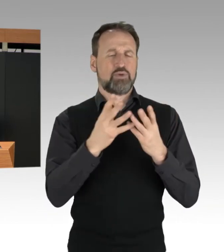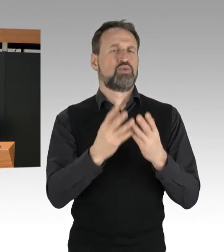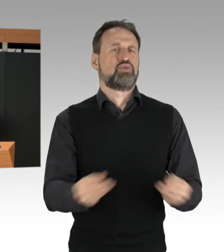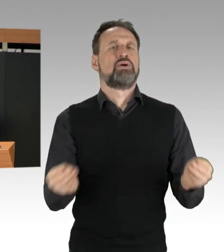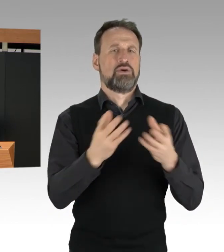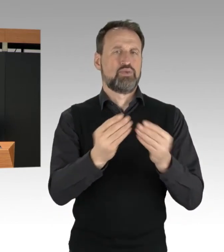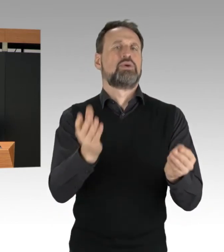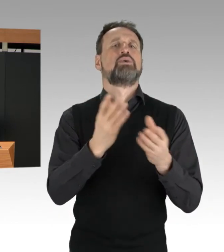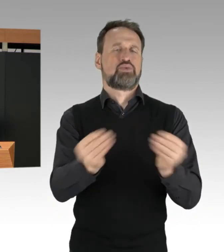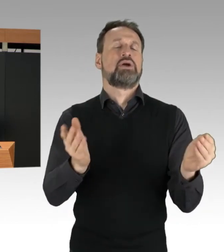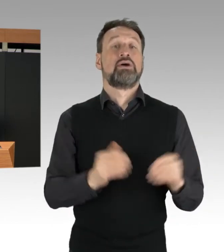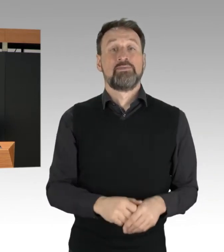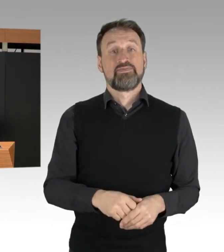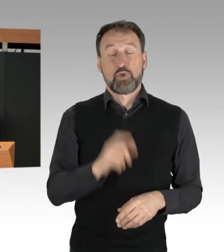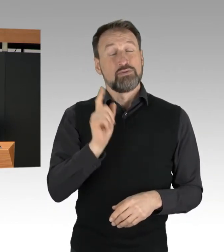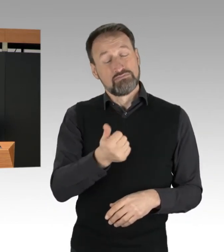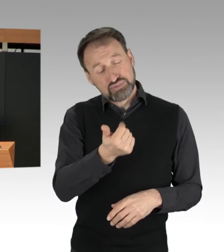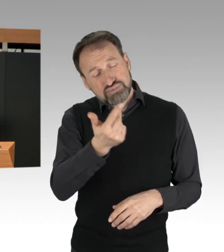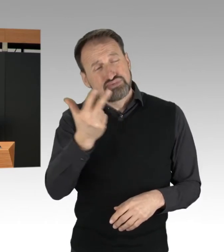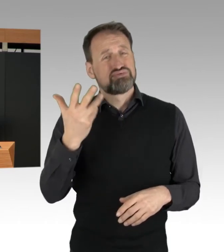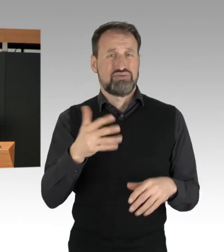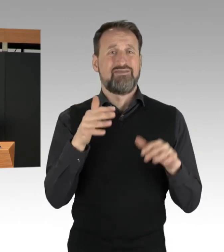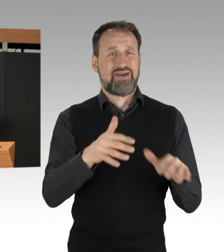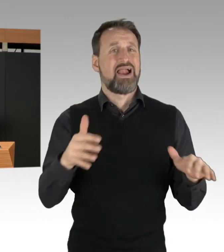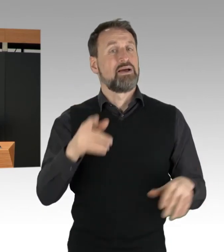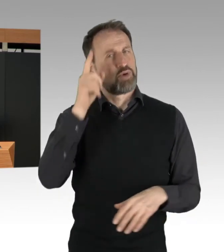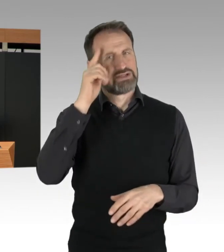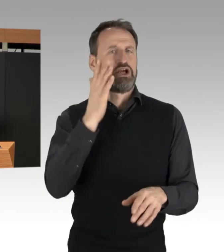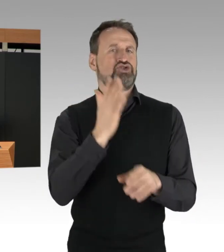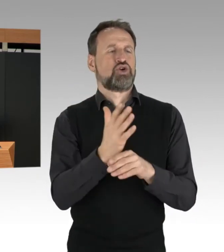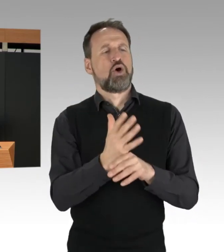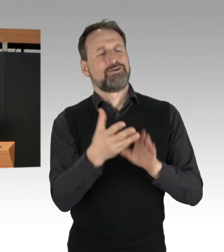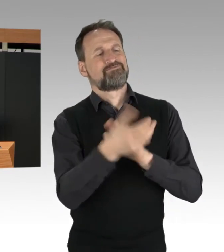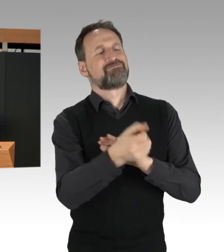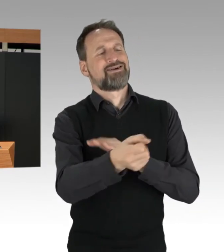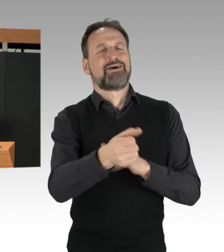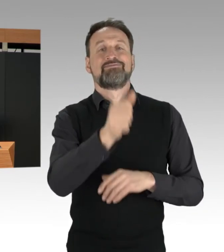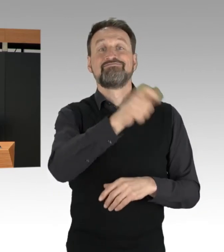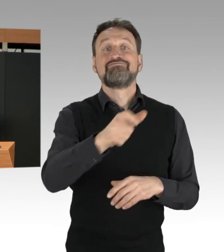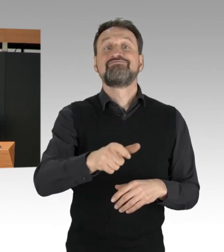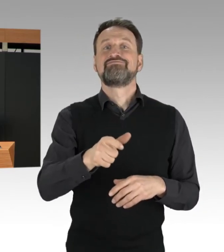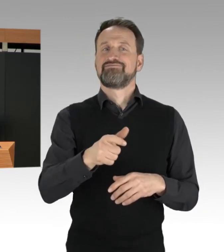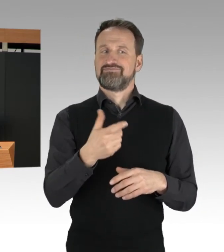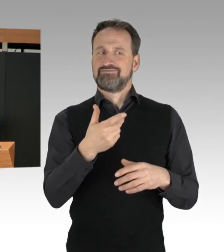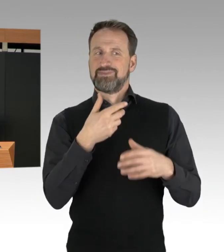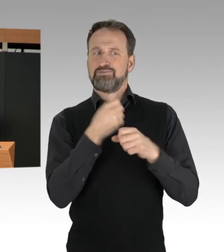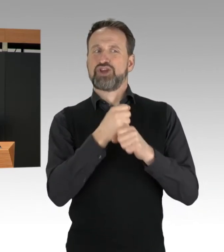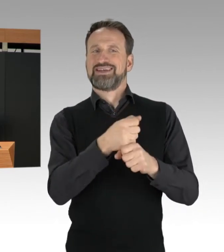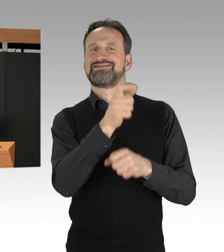auch die Personalien der Protestierenden festgestellt und entsprechende Ermittlungsverfahren eingeleitet.